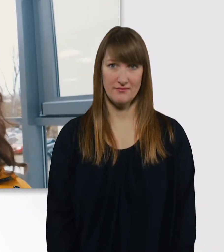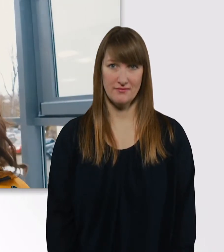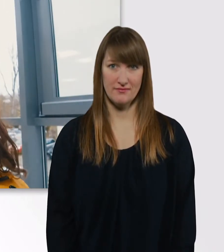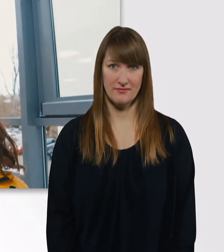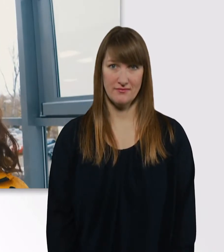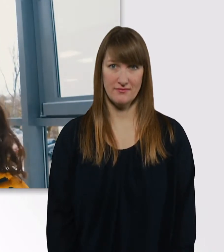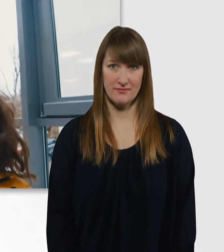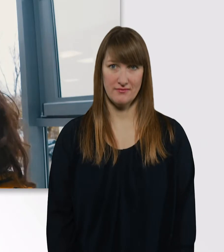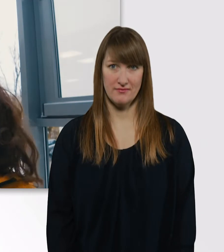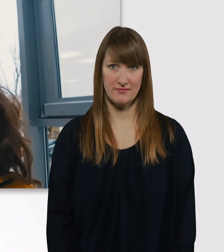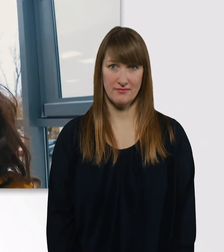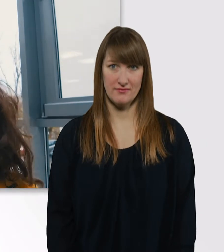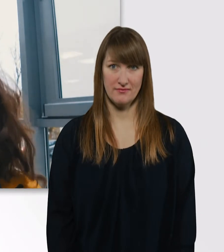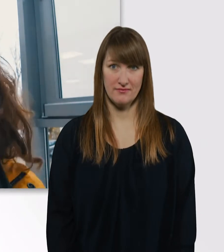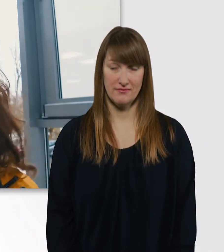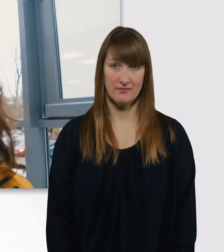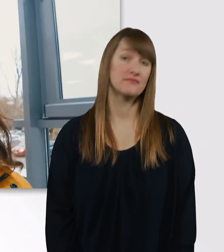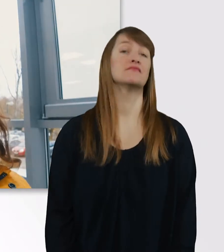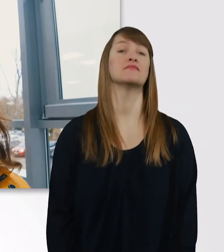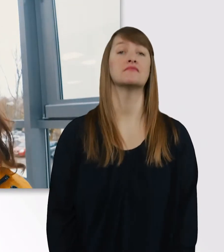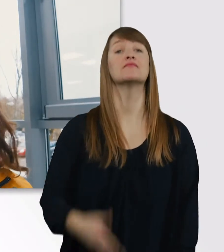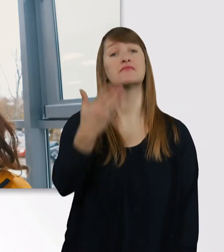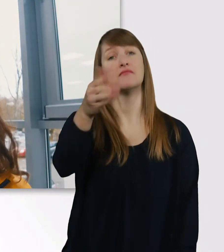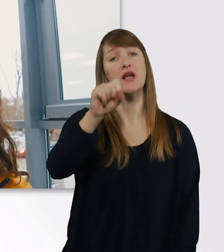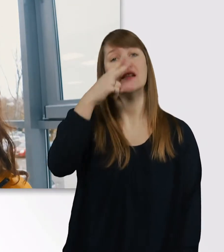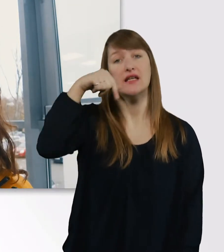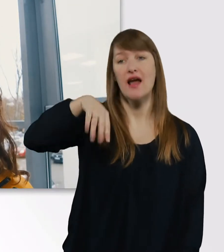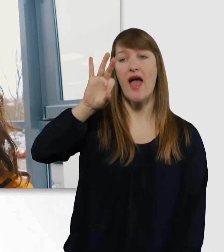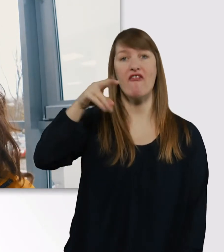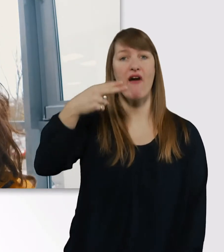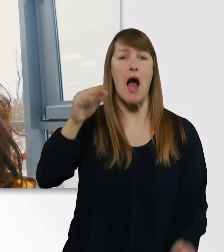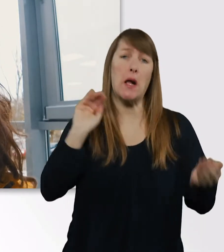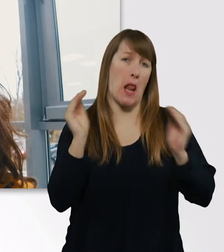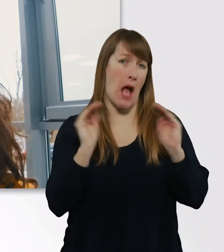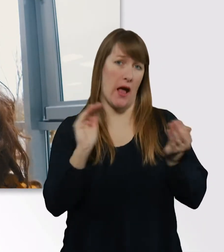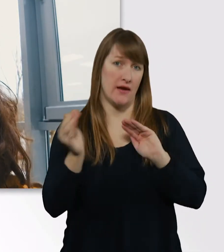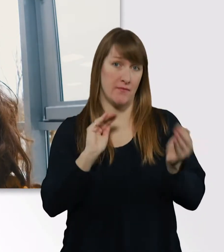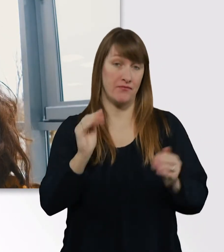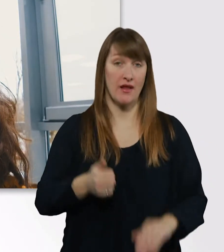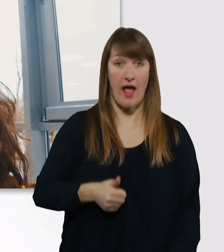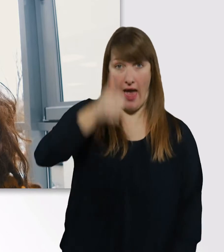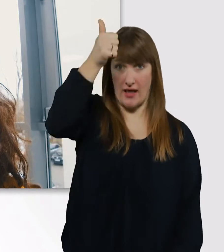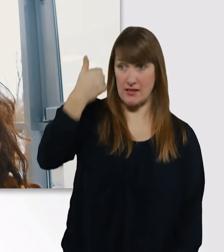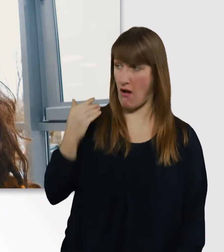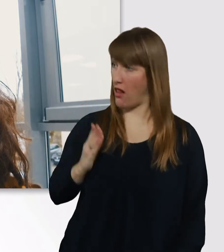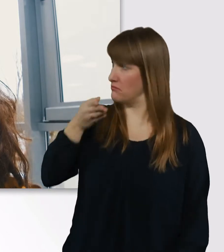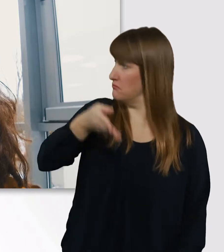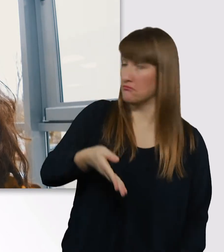Wie ihr seht, ist unsere FH ziemlich klein. Das 1. Mal, als ich hier reingekommen bin, dachte ich, oh, eine Grundschule.